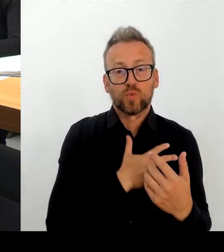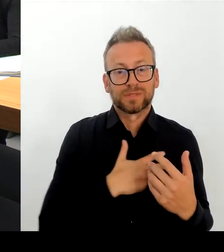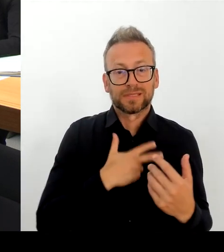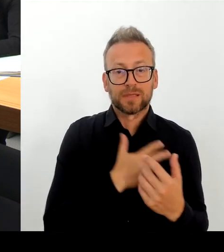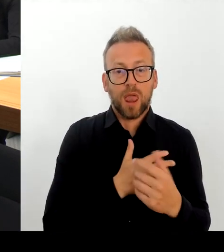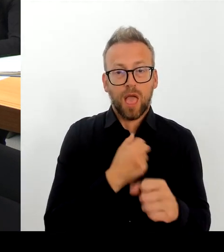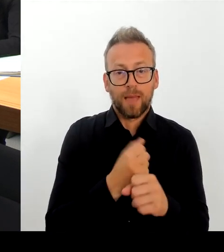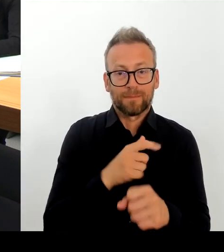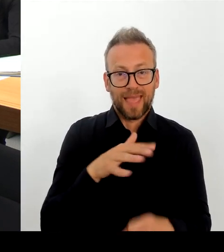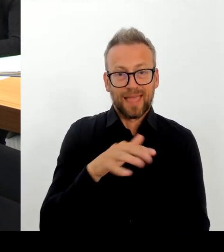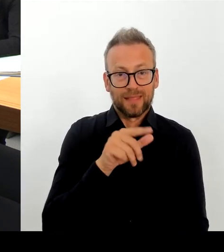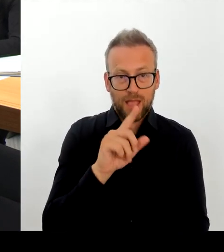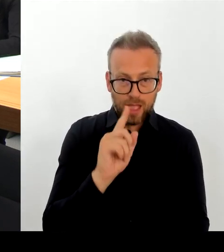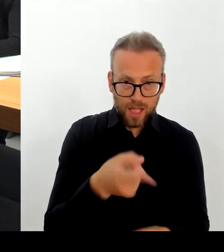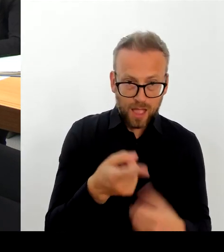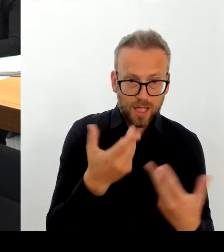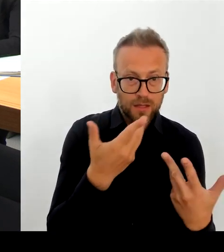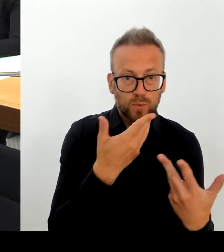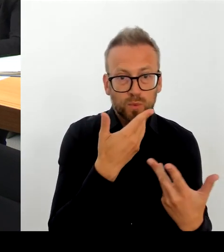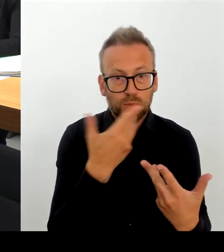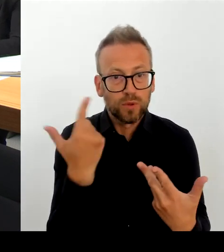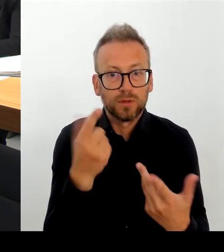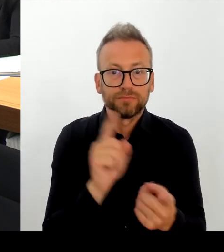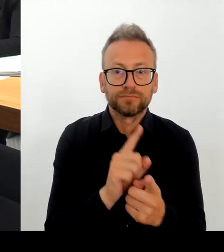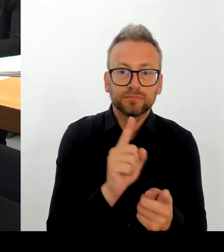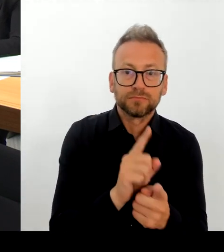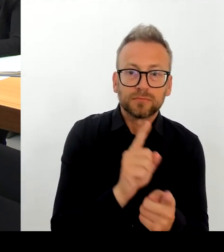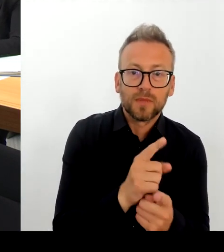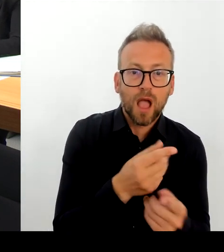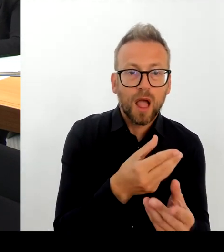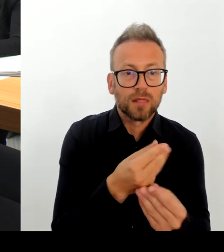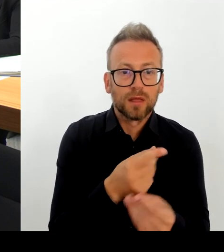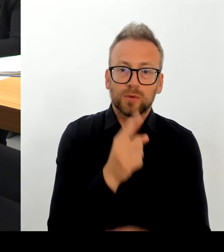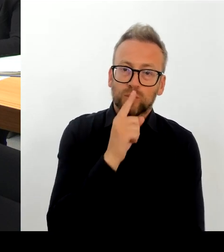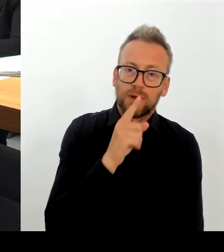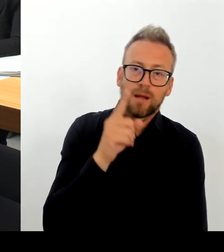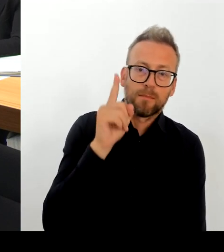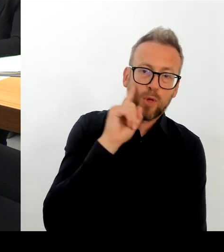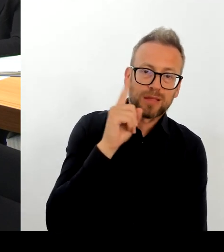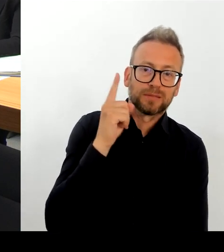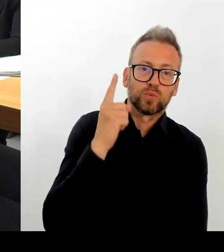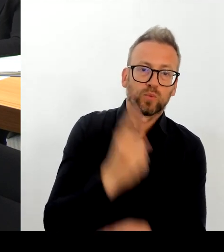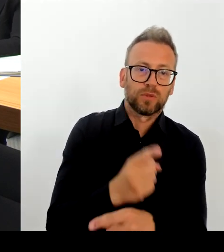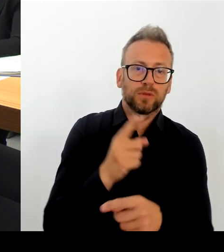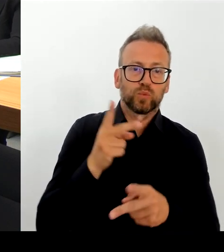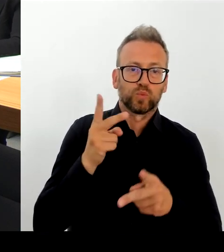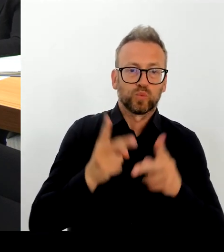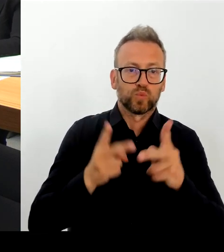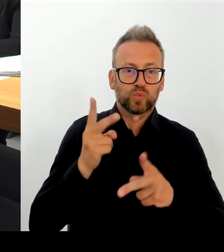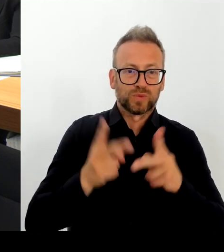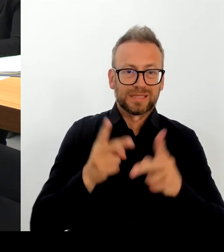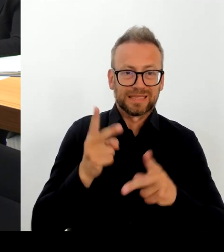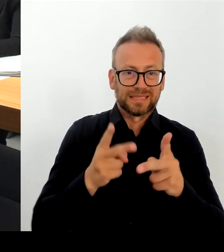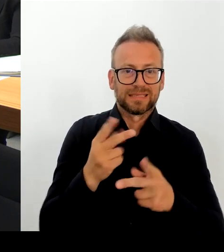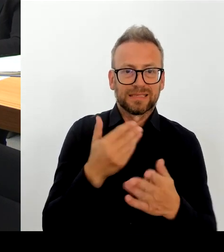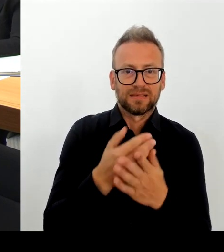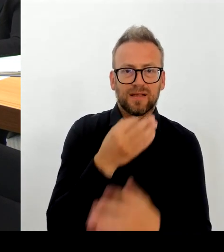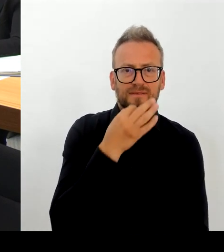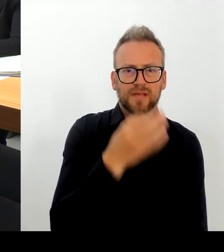sind auch mit dabei. Es geht ja nicht nur um den Leopoldplatz, die Gesundheitssenatorin ist dabei. Das heißt also, Frau